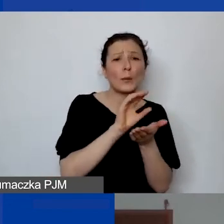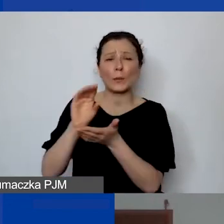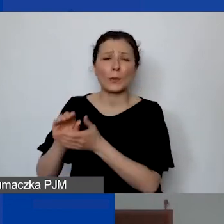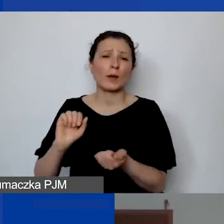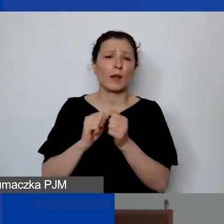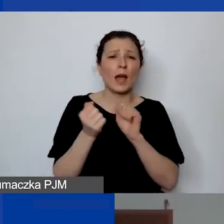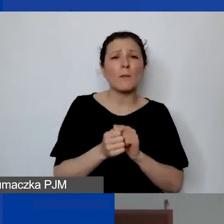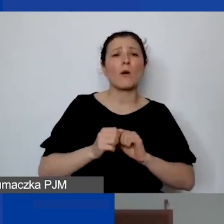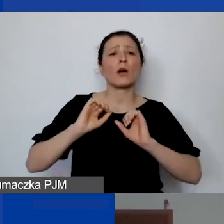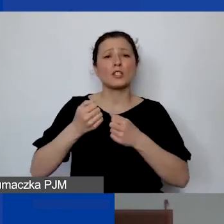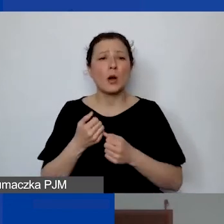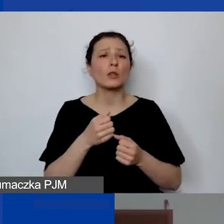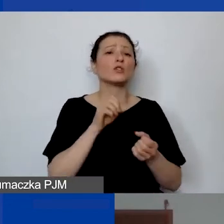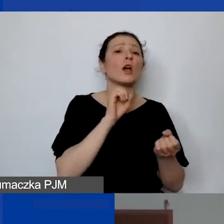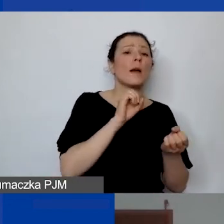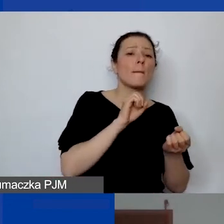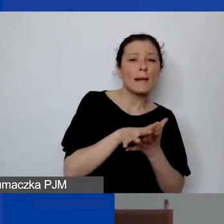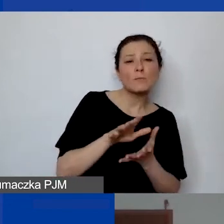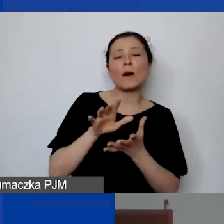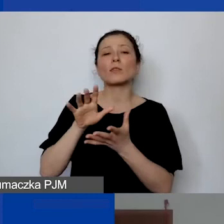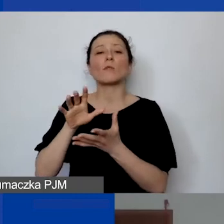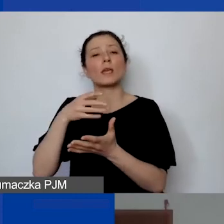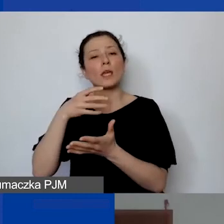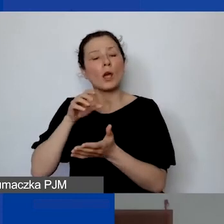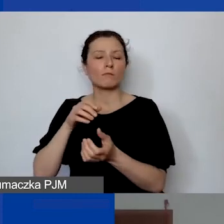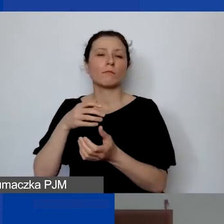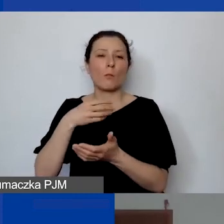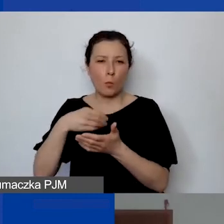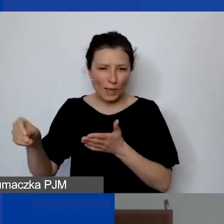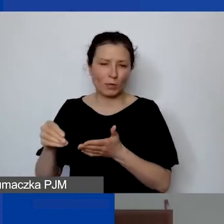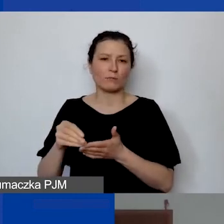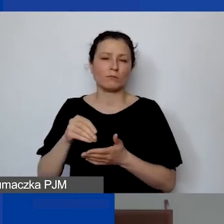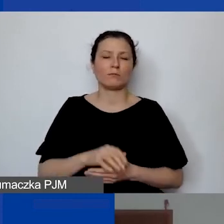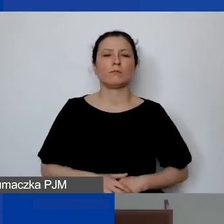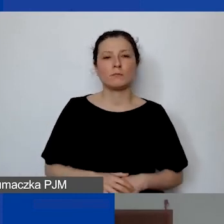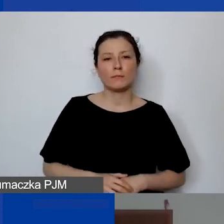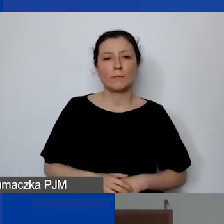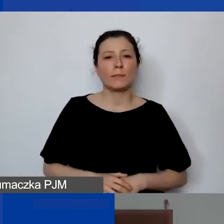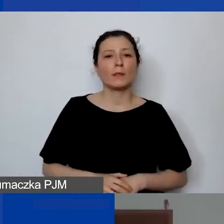i działalność statutową odpłatną. To musi być poddane ogólnemu mechanizmowi,